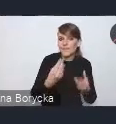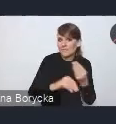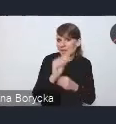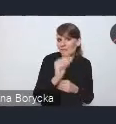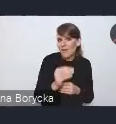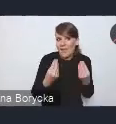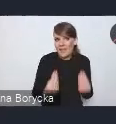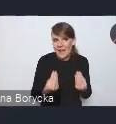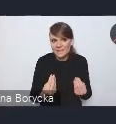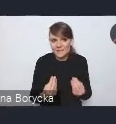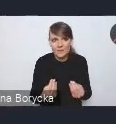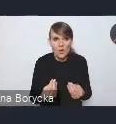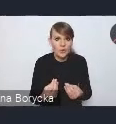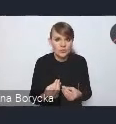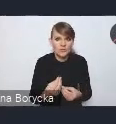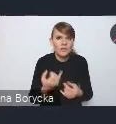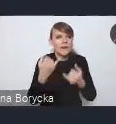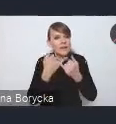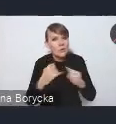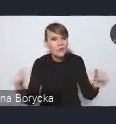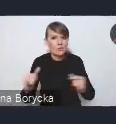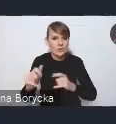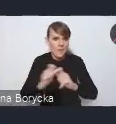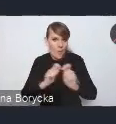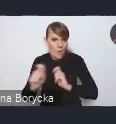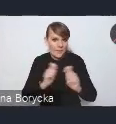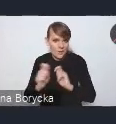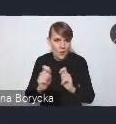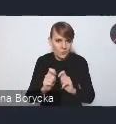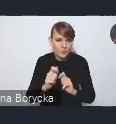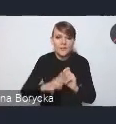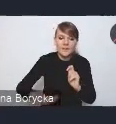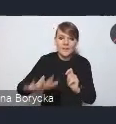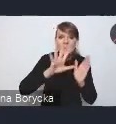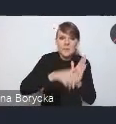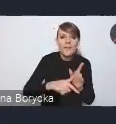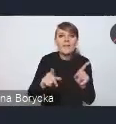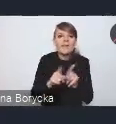różnych miejsc, powiedzmy, mobilności miejskiej, ale także tej mikro mobilności.